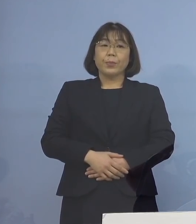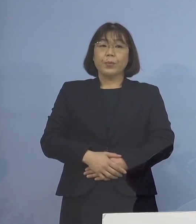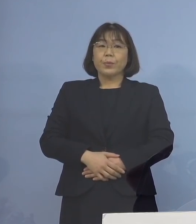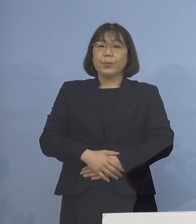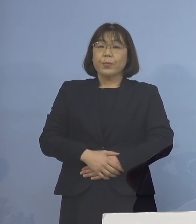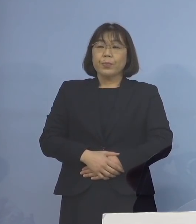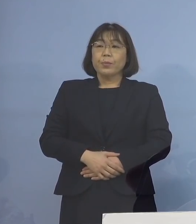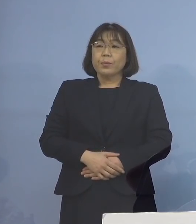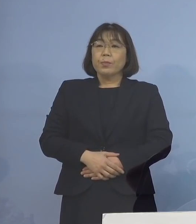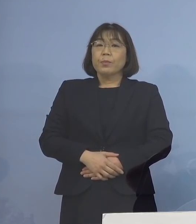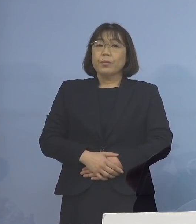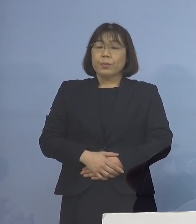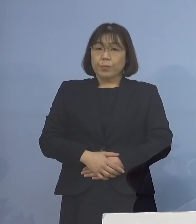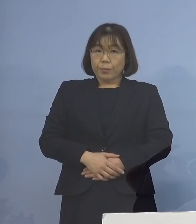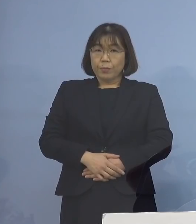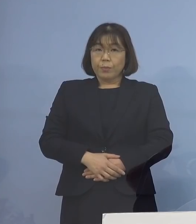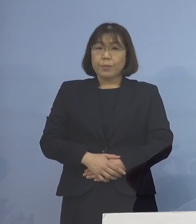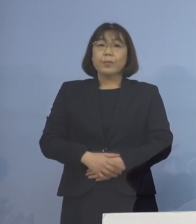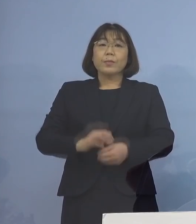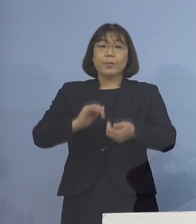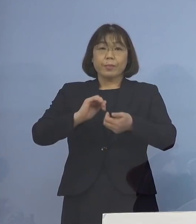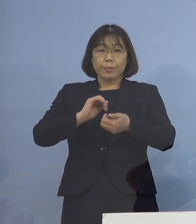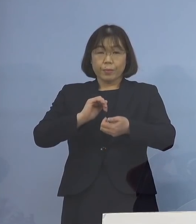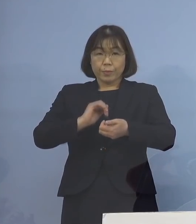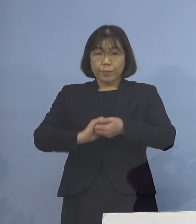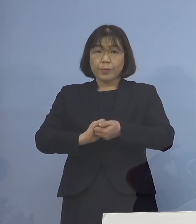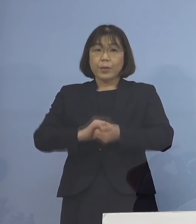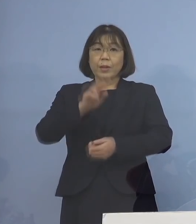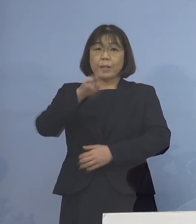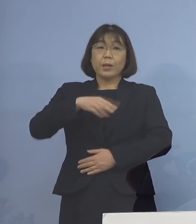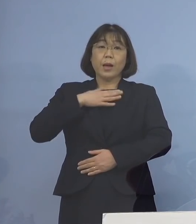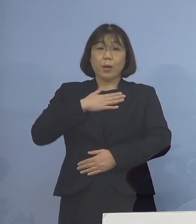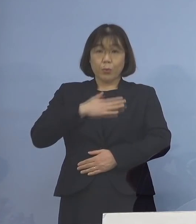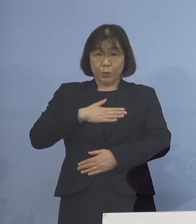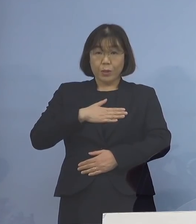こうした点 是非、ご理解いただきまして